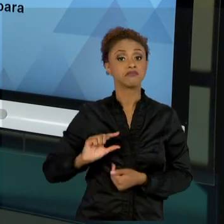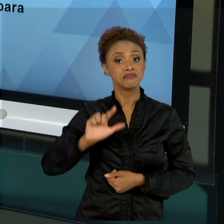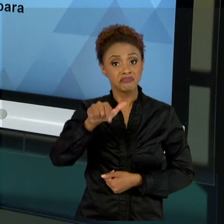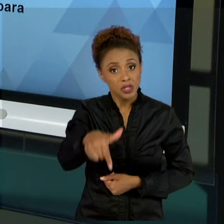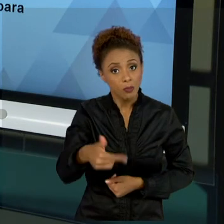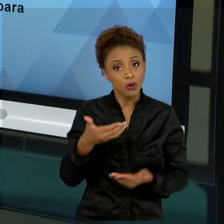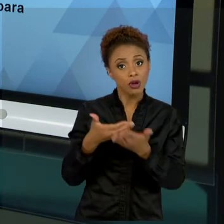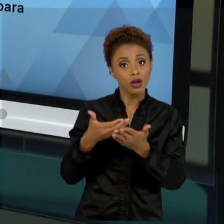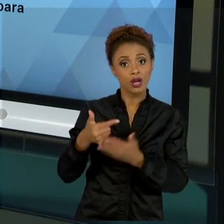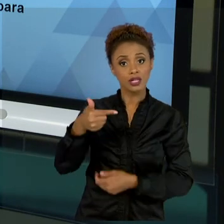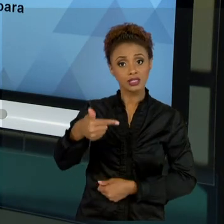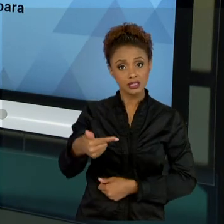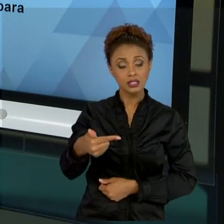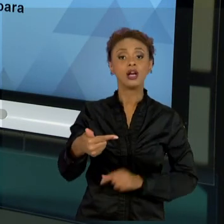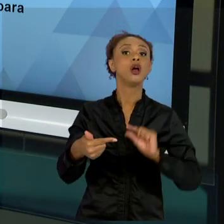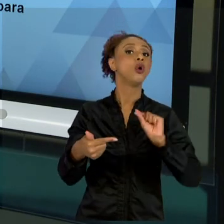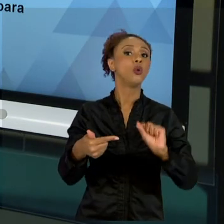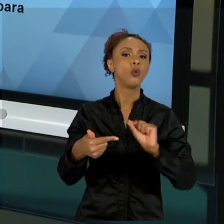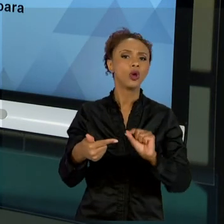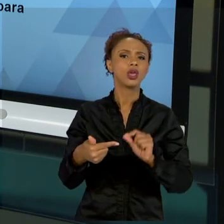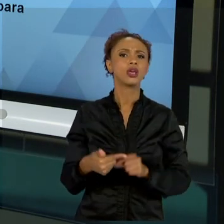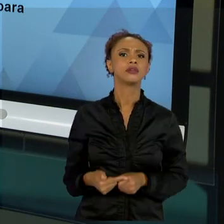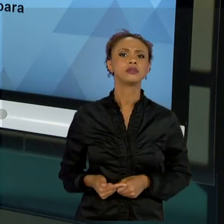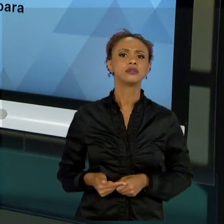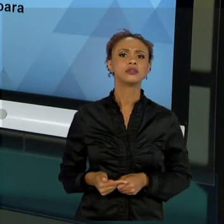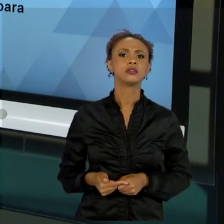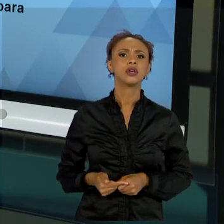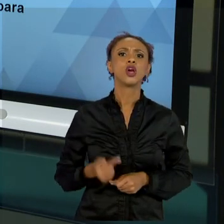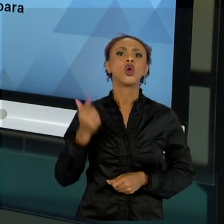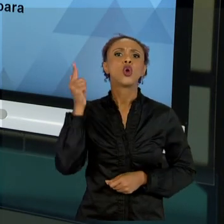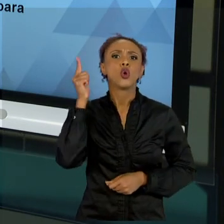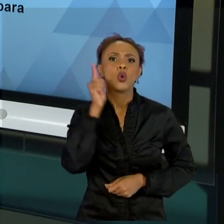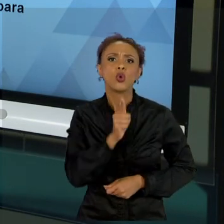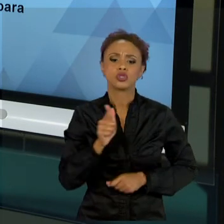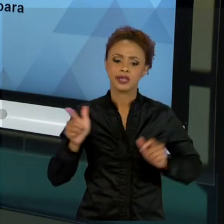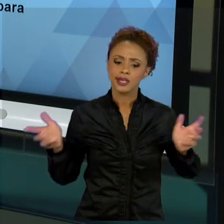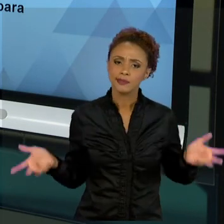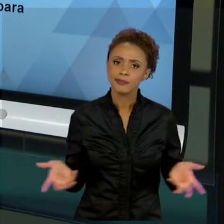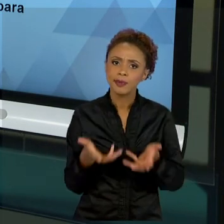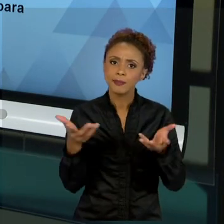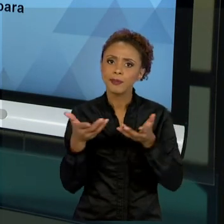FOMENTO, DA ONDE EU TENHO FOMENTOS PÚBLICOS, FOMENTOS PRIVADOS. FALAMOS UM POUCO SOBRE O